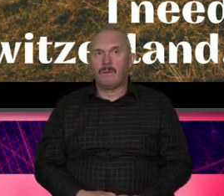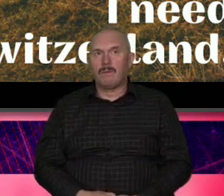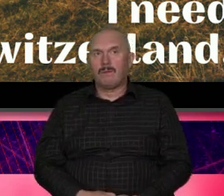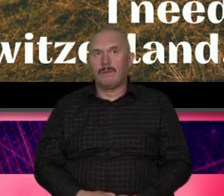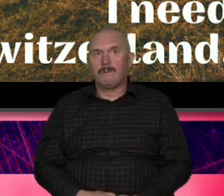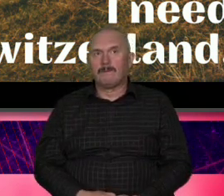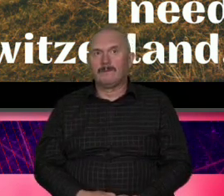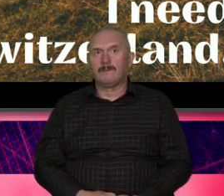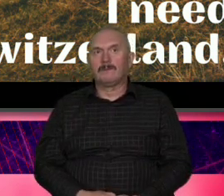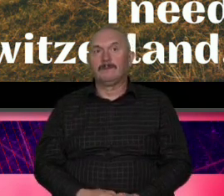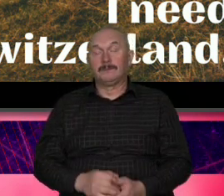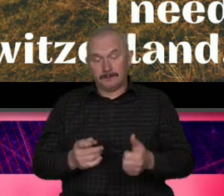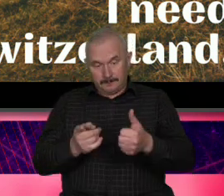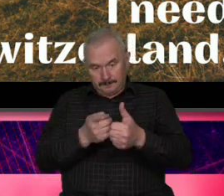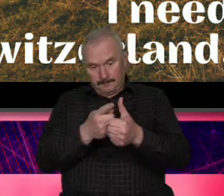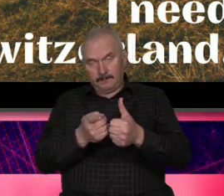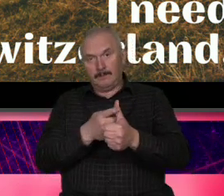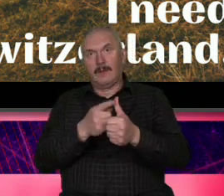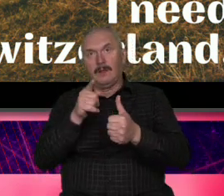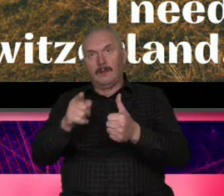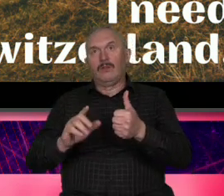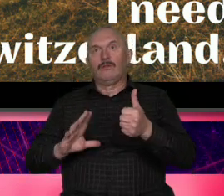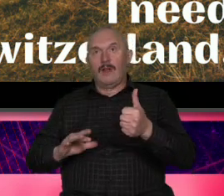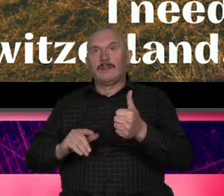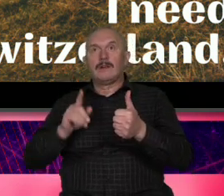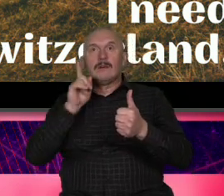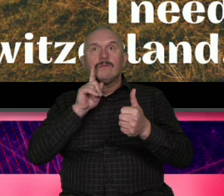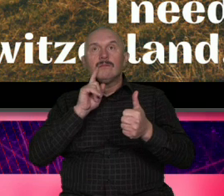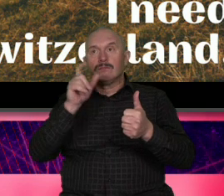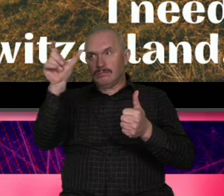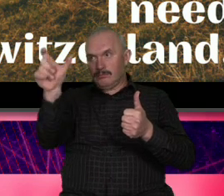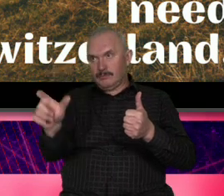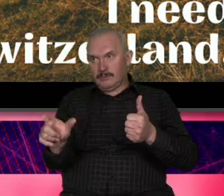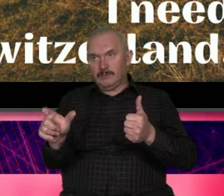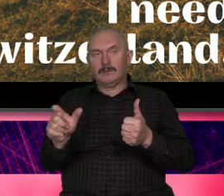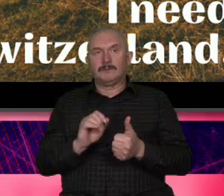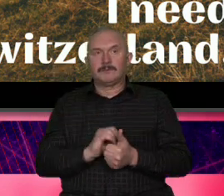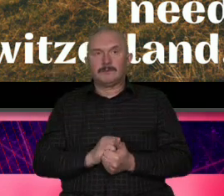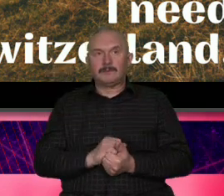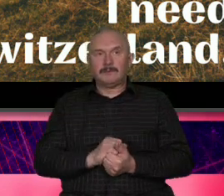też ale bardziej chodziło o to żeby znaleźć kogoś kto jeżel chodzi o całą